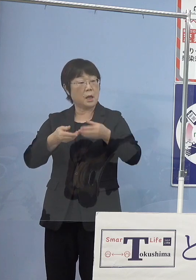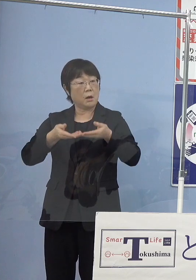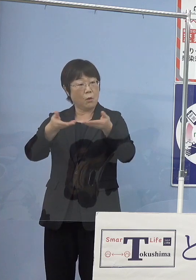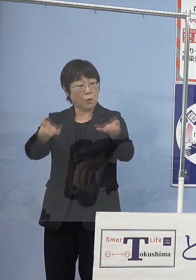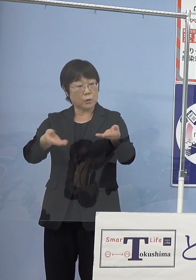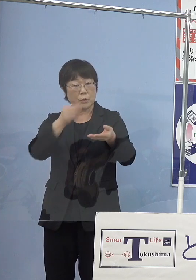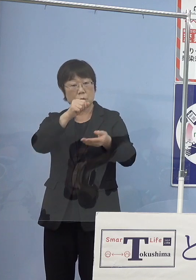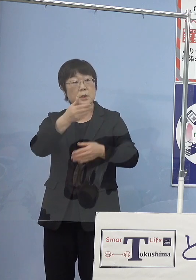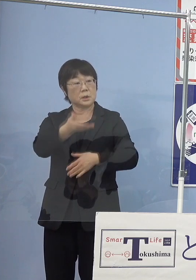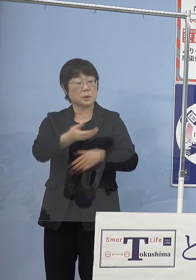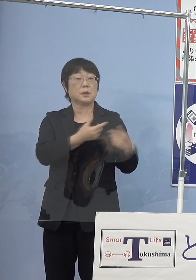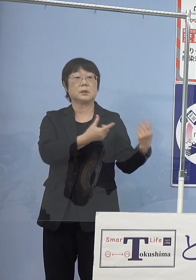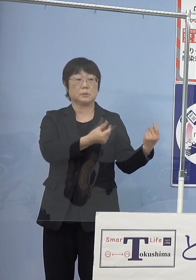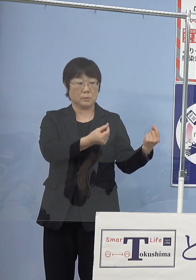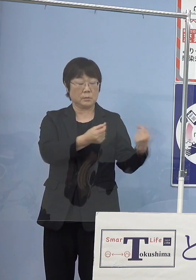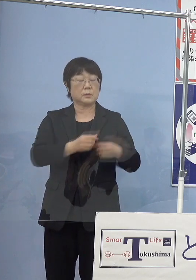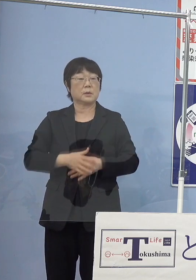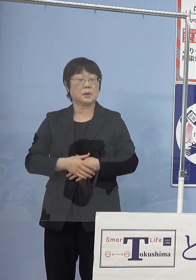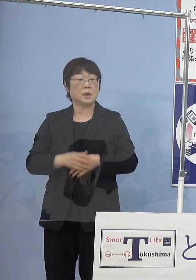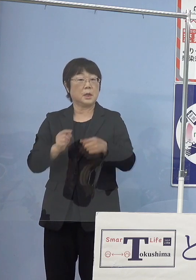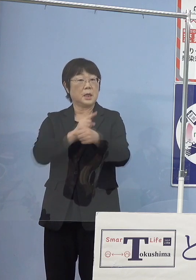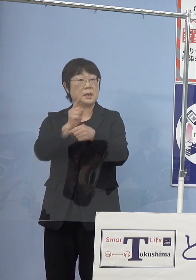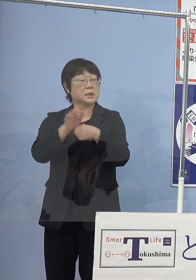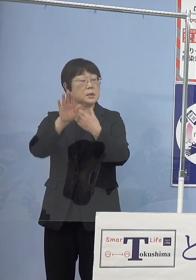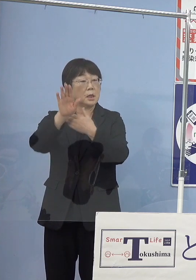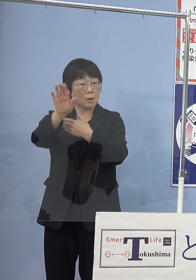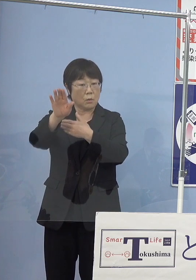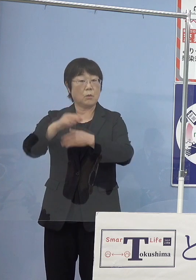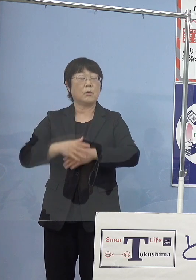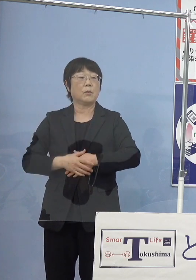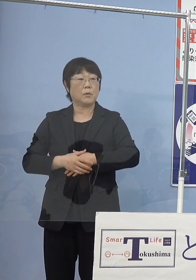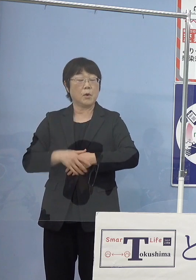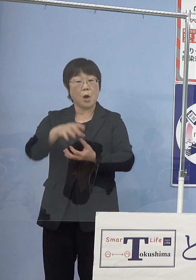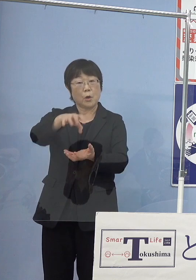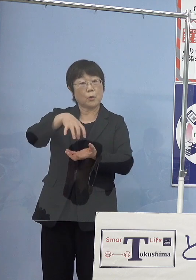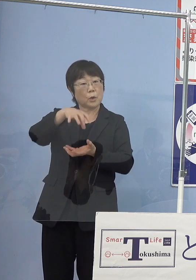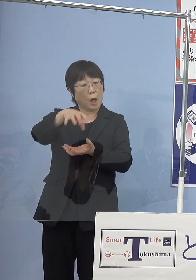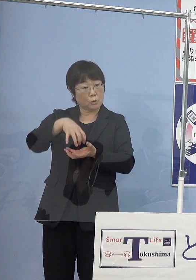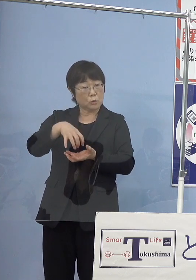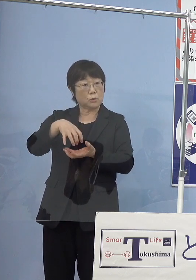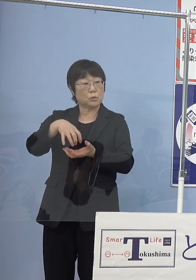（知事） そうです （読売新聞社） 1年後には漁獲というか収穫というのが可能な